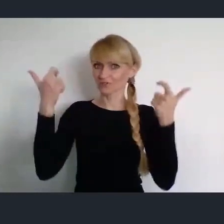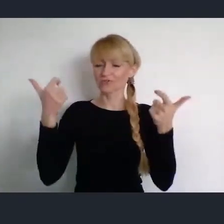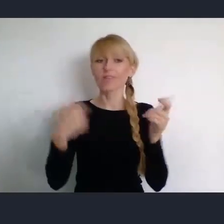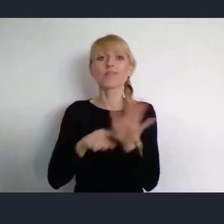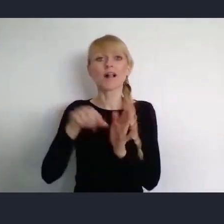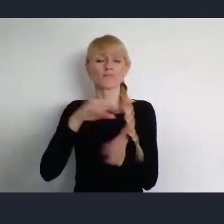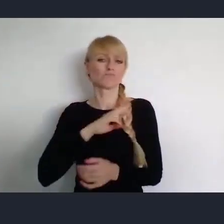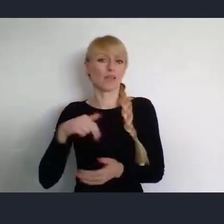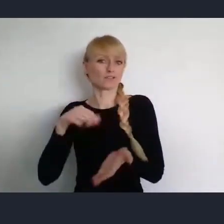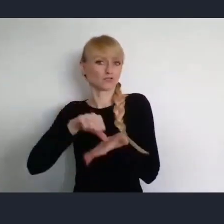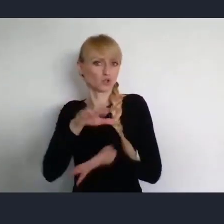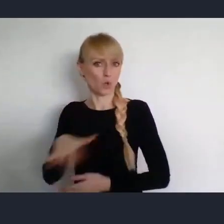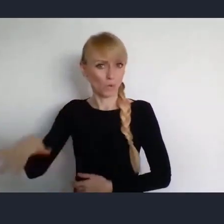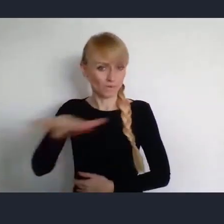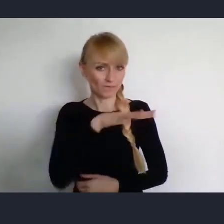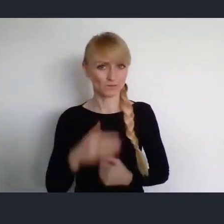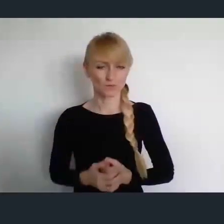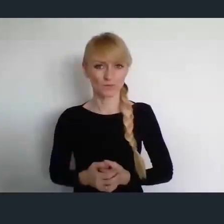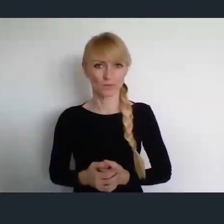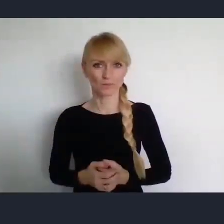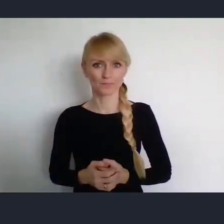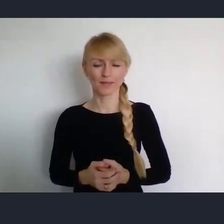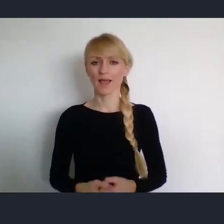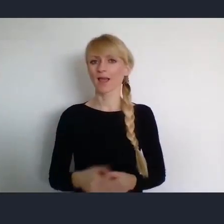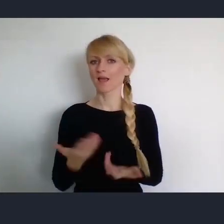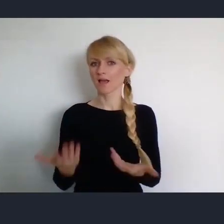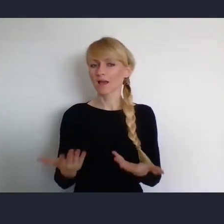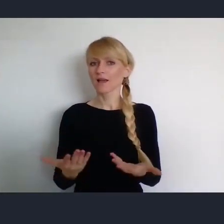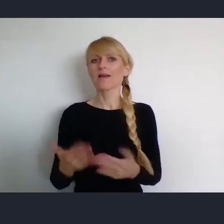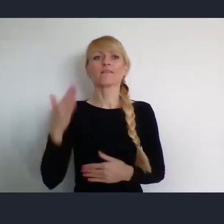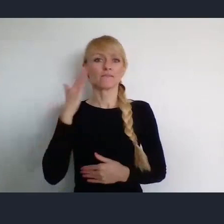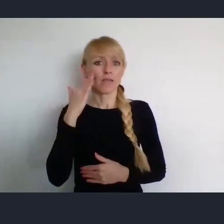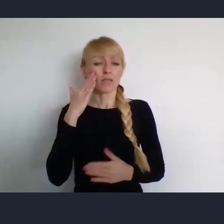I naturalnym w tej sytuacji jest, że Związek Miast Polskich